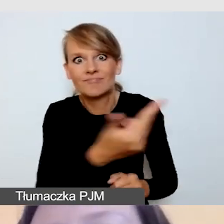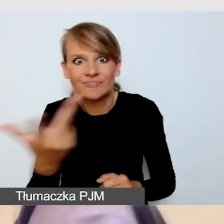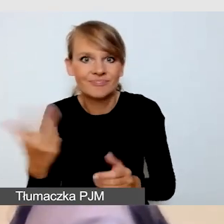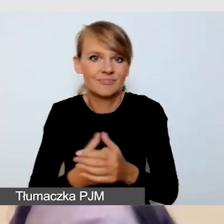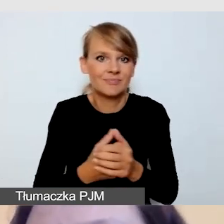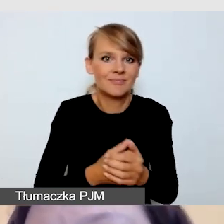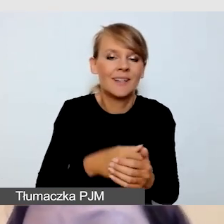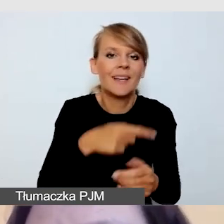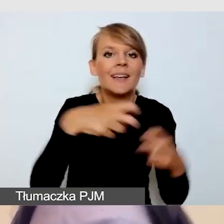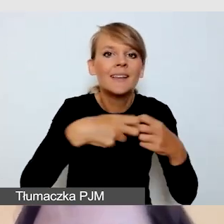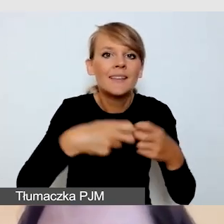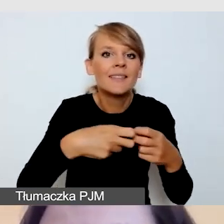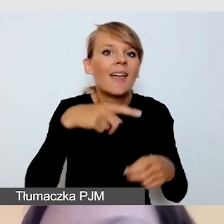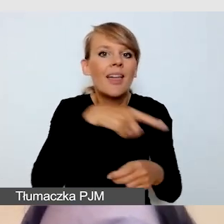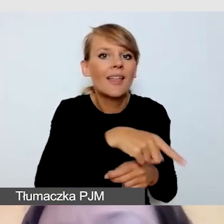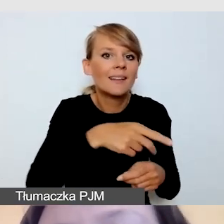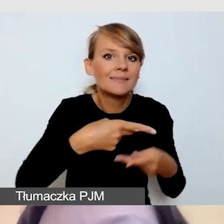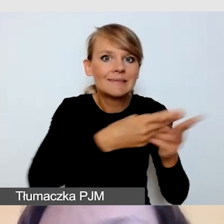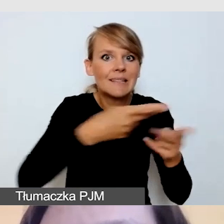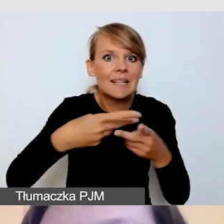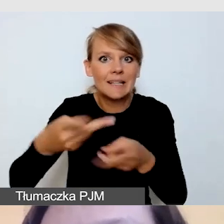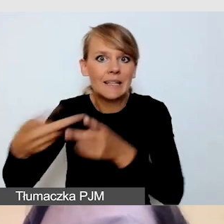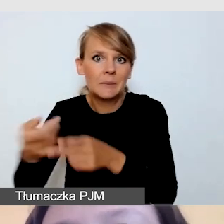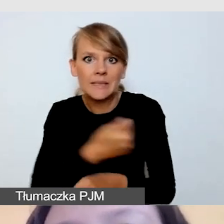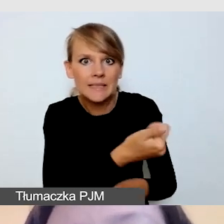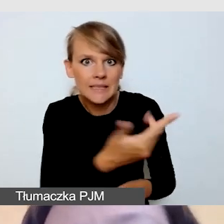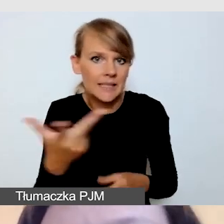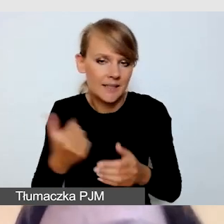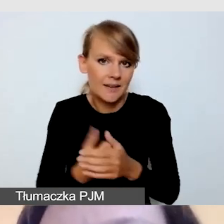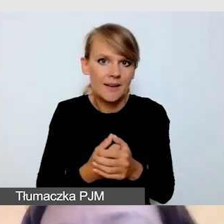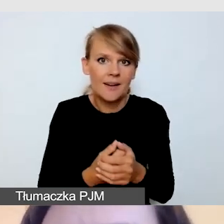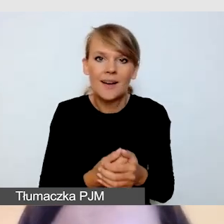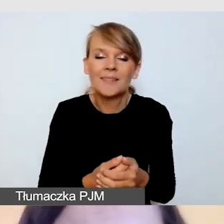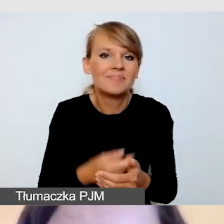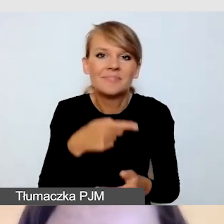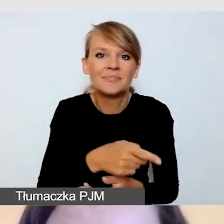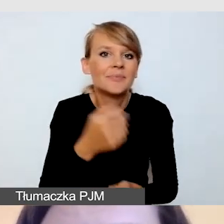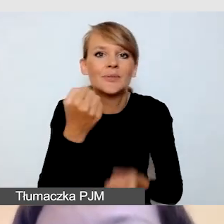Rzadko zdarza się, że uda się nam połączyć wszystkie streamingi